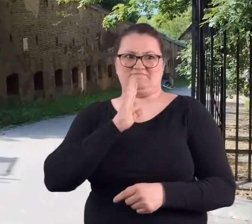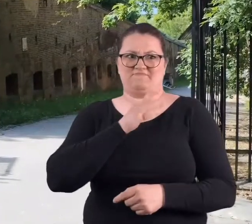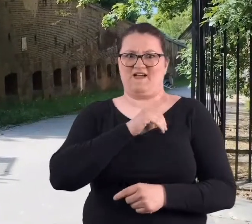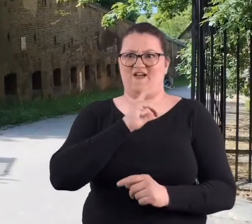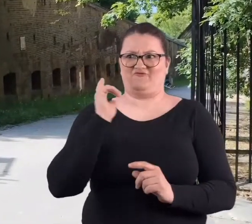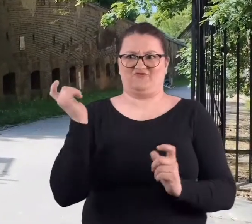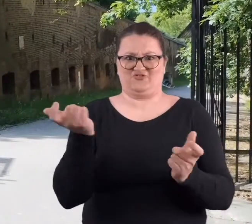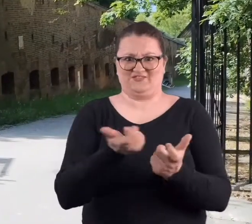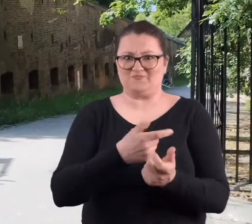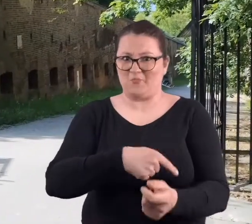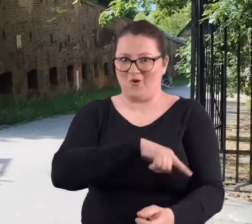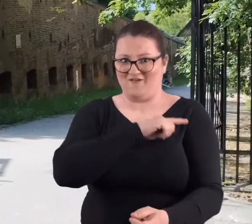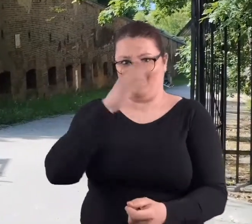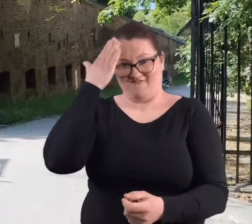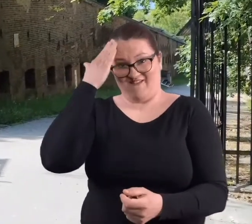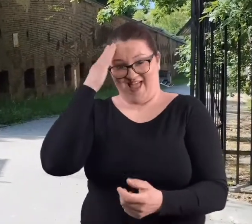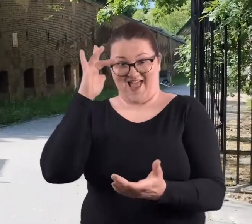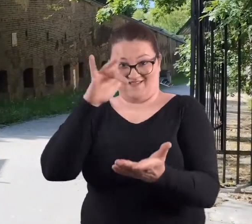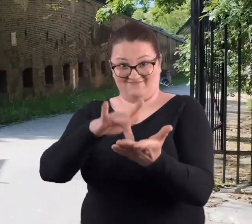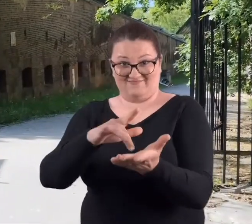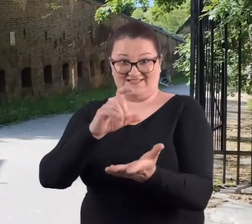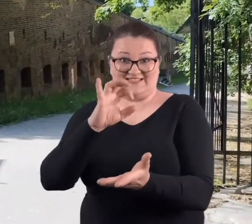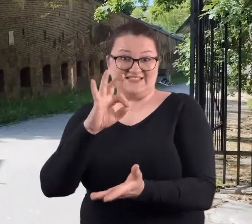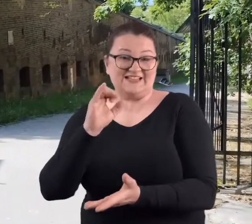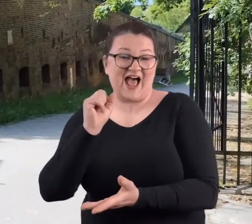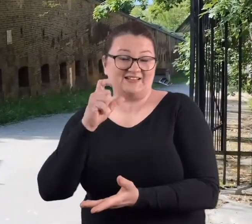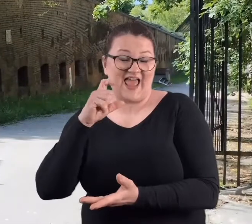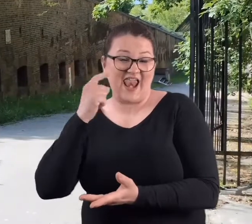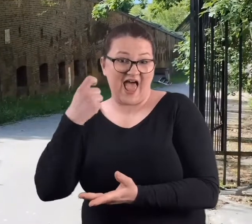który by nie wiedział, gdzie jest Cytadela, żeby tam nie był,